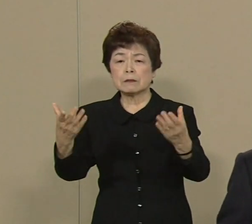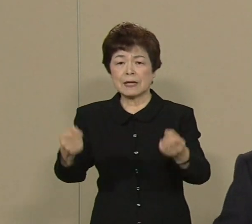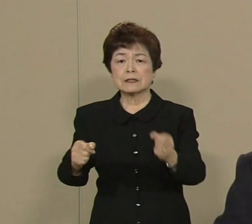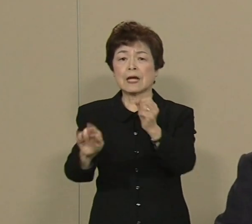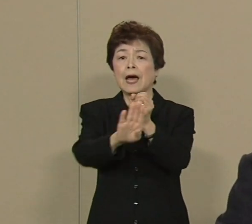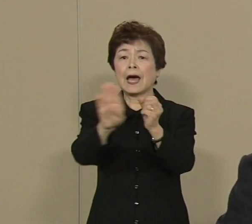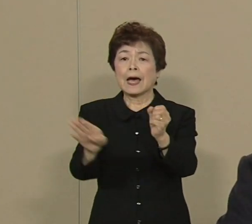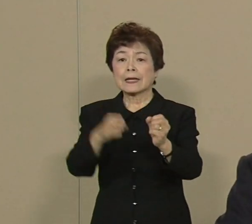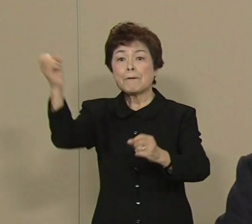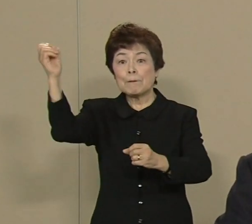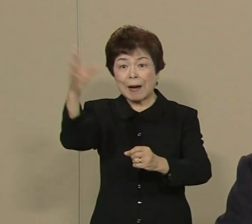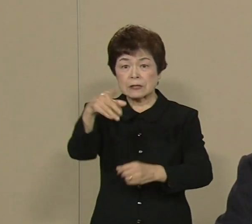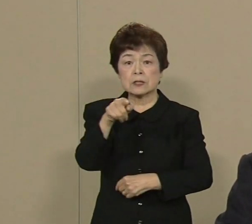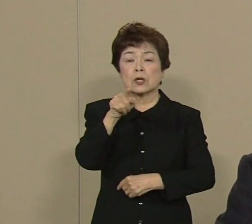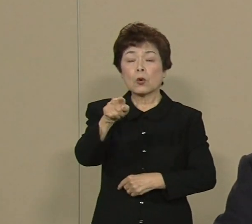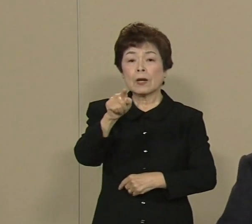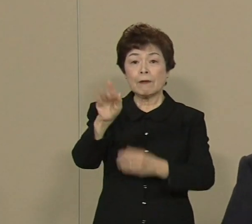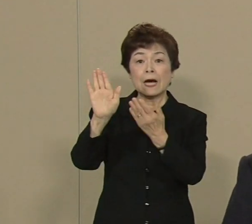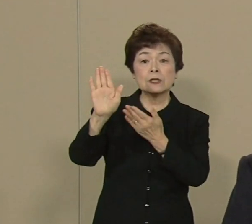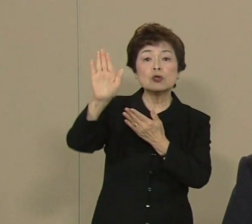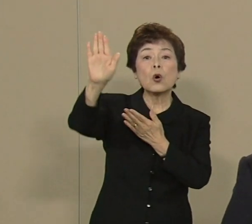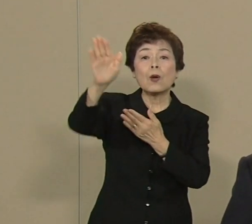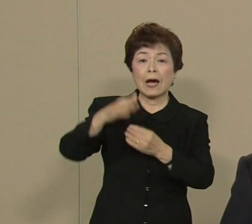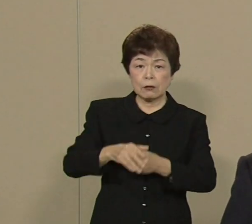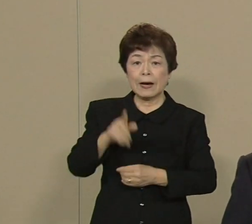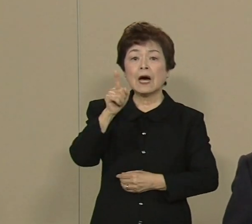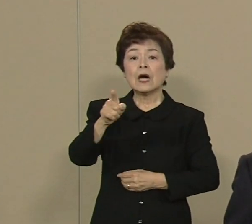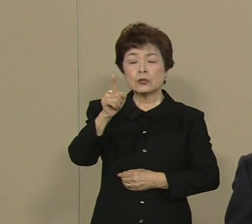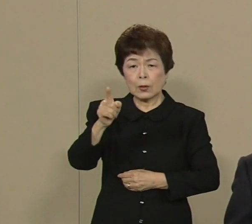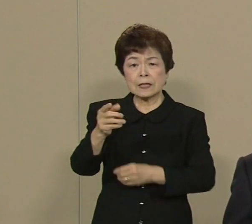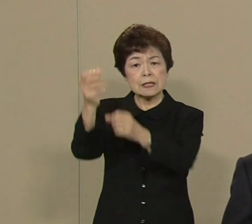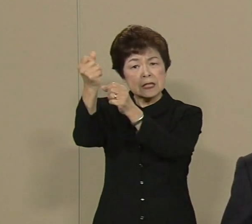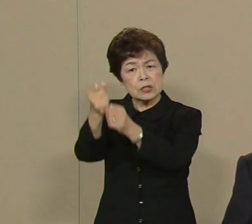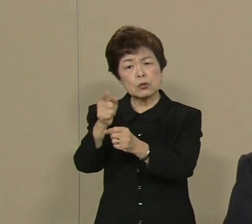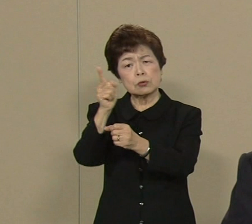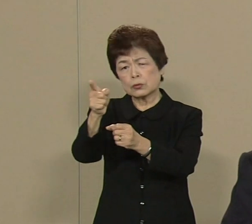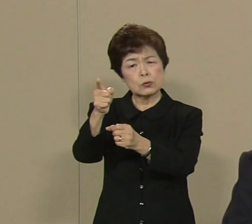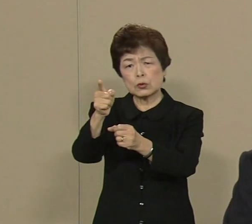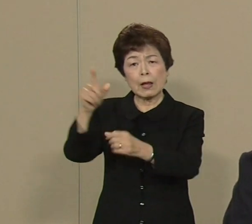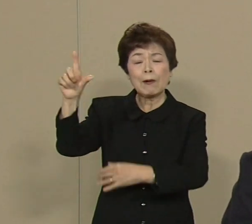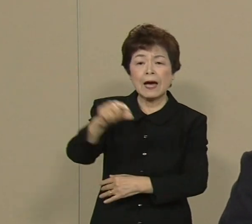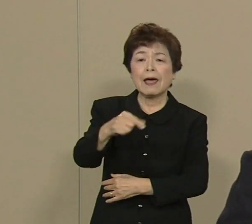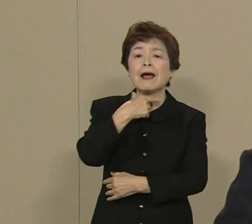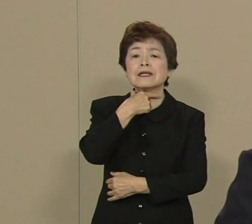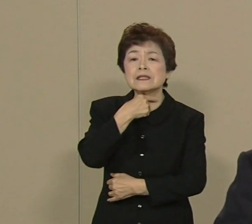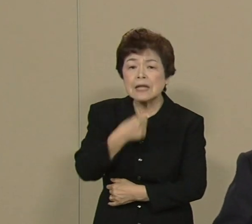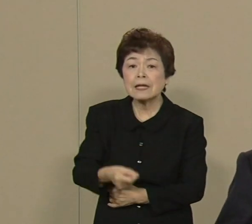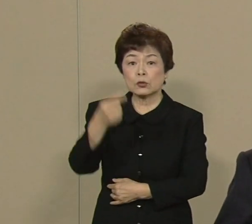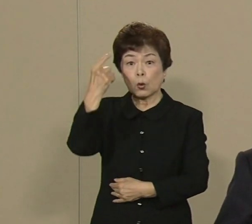長期的には 原発の依存っていうのは やっぱり減らして いきたいと思ってます そして